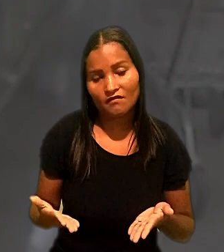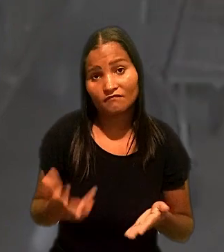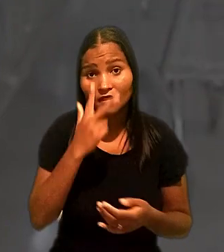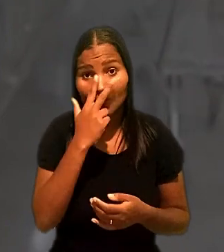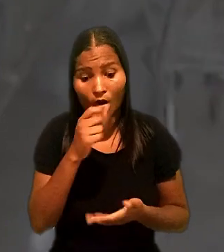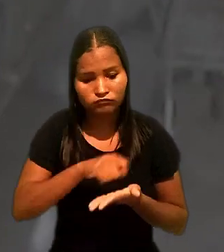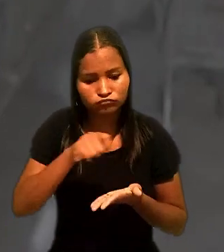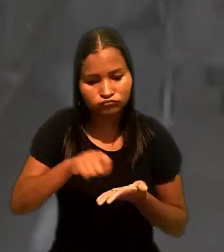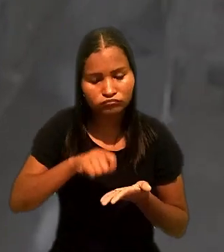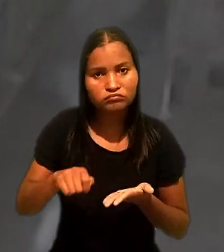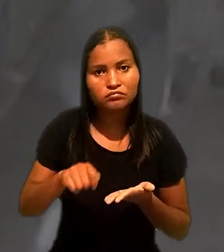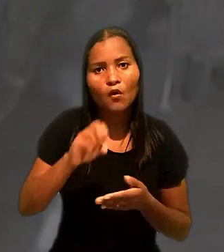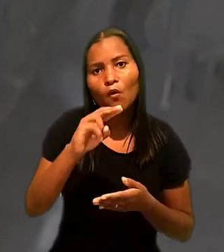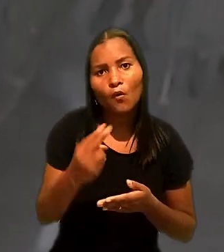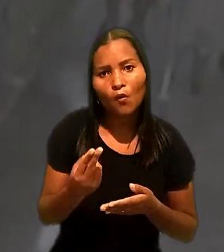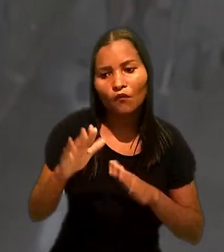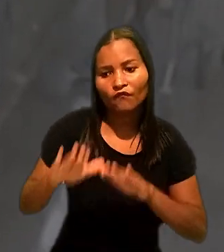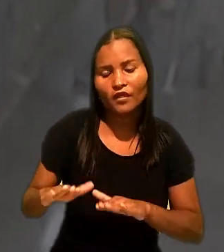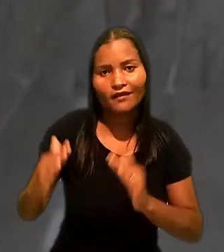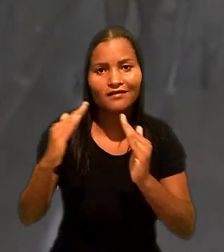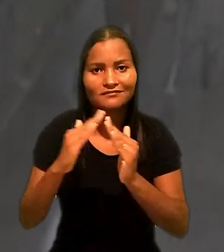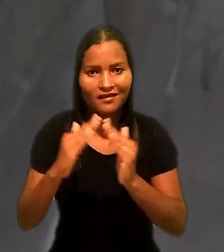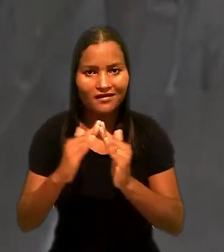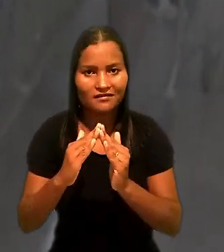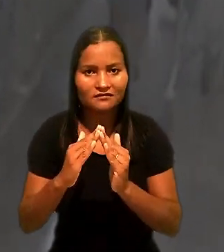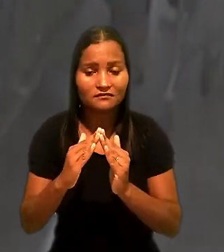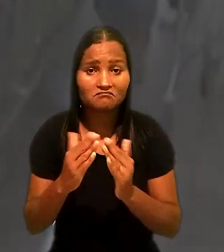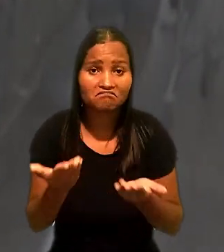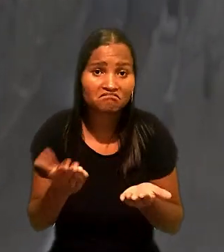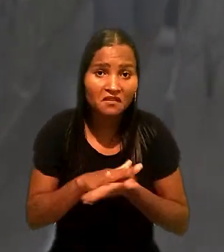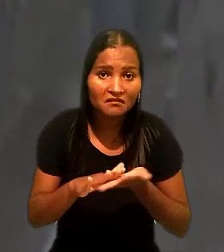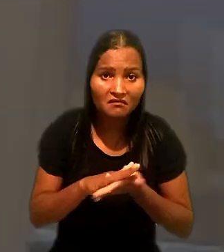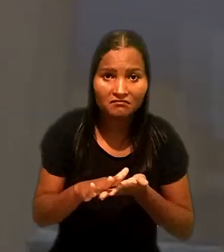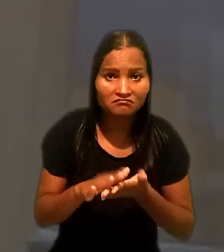como advertência ou suspensão, até então não praticadas.